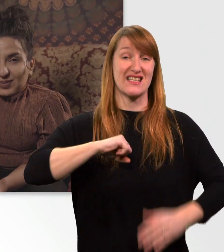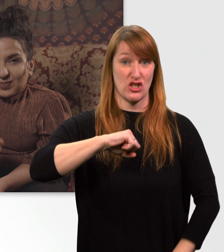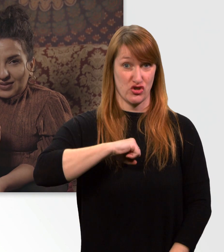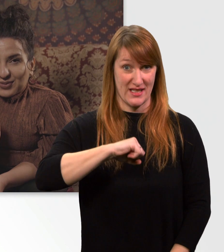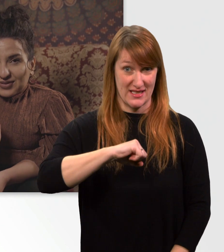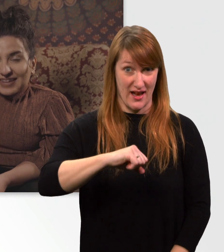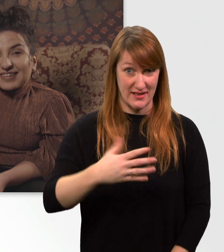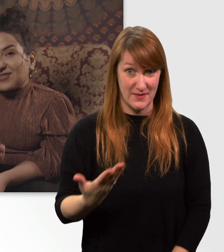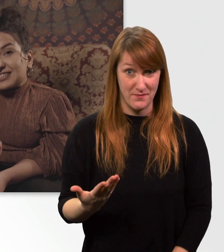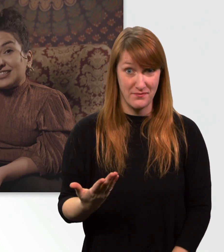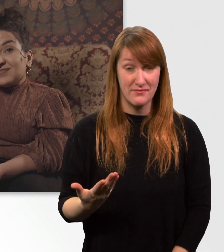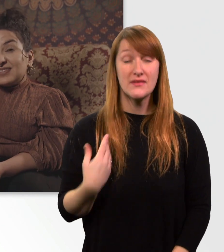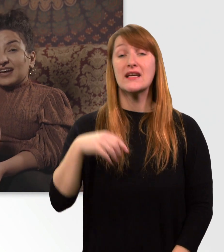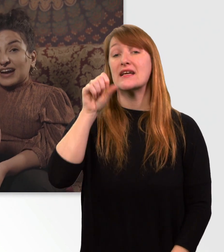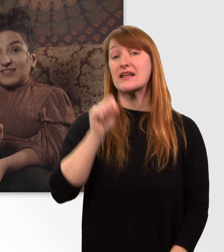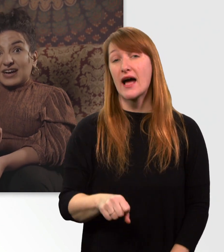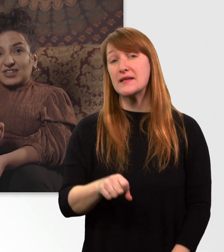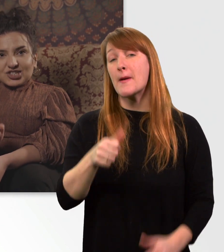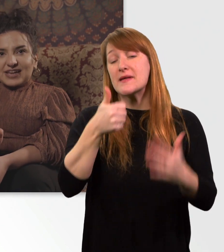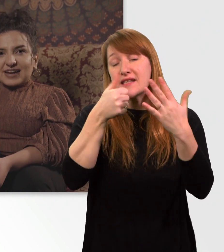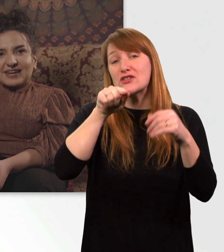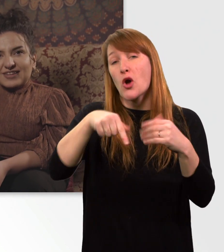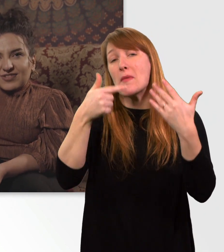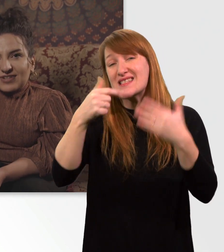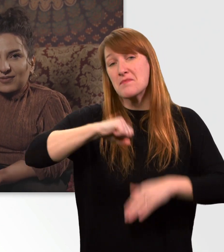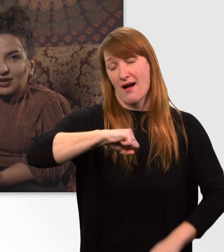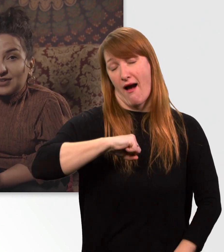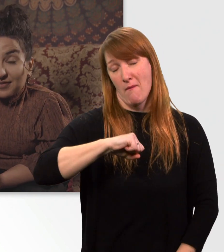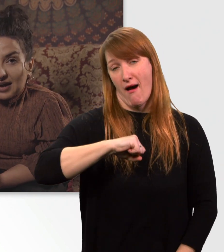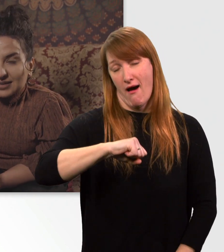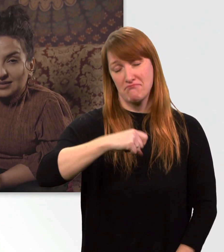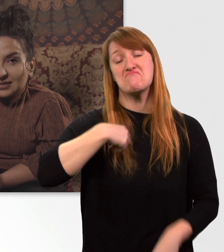Bis zu 6,7 km/h schnell kann ich mit meinem Rolli fahren.